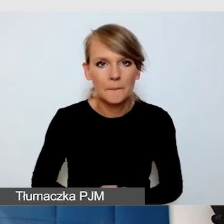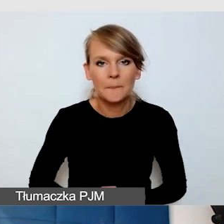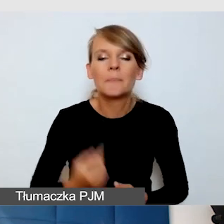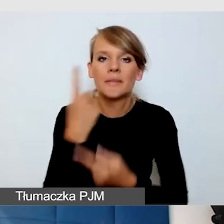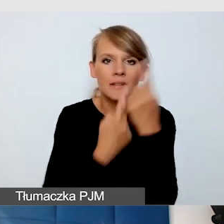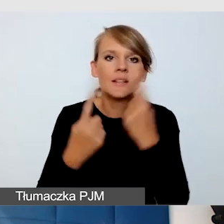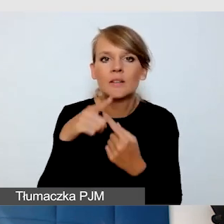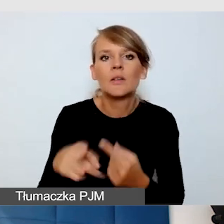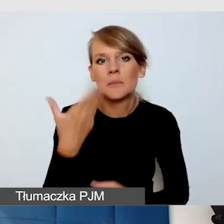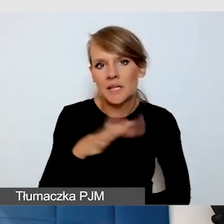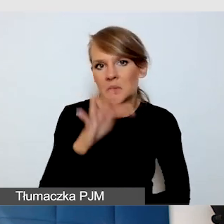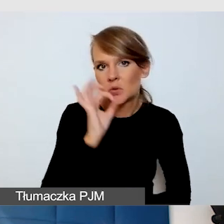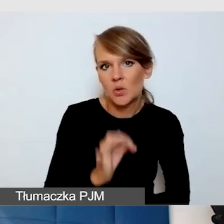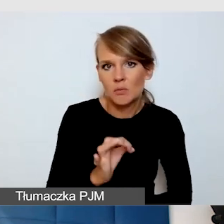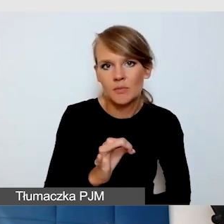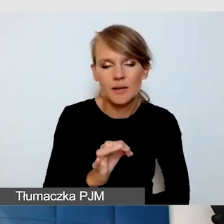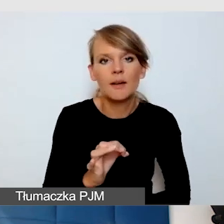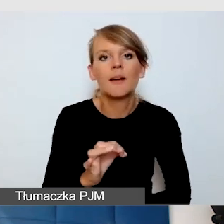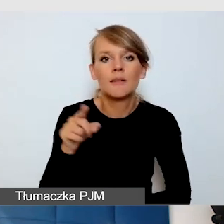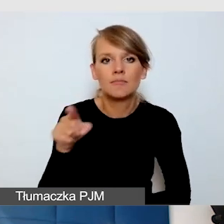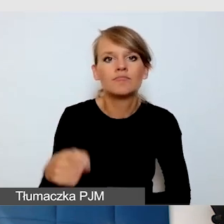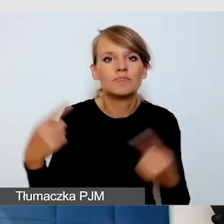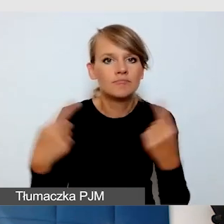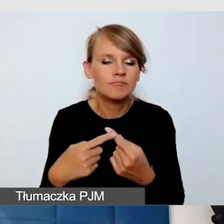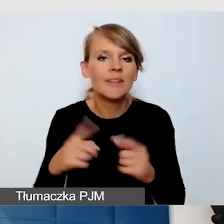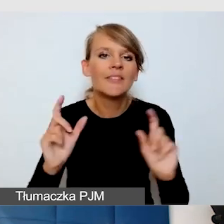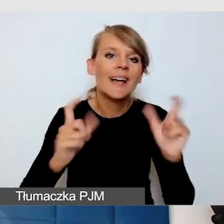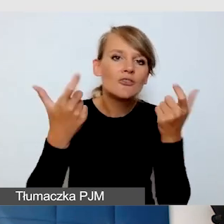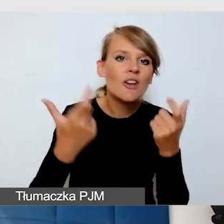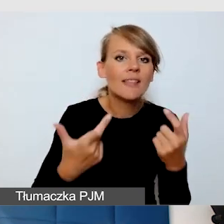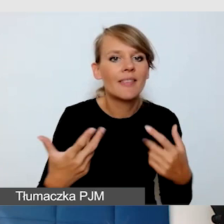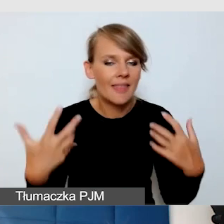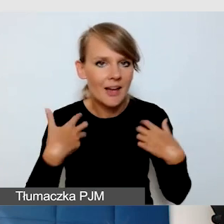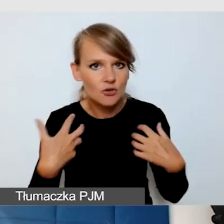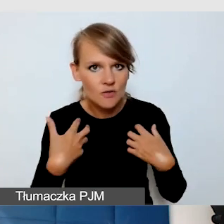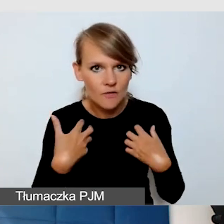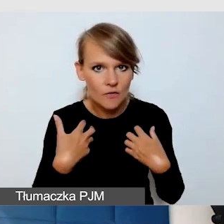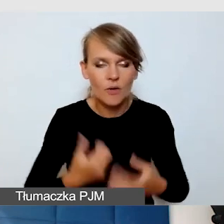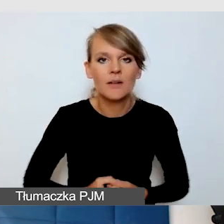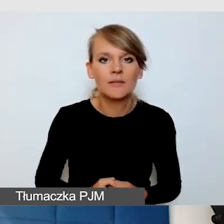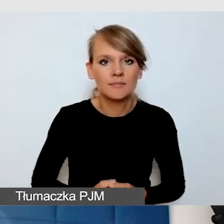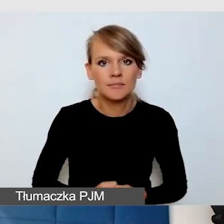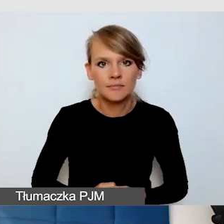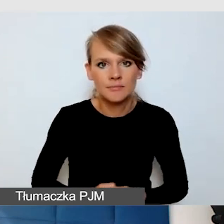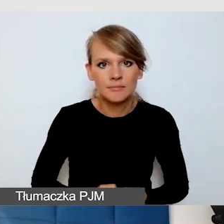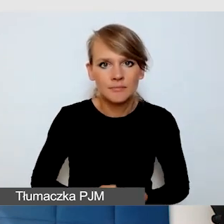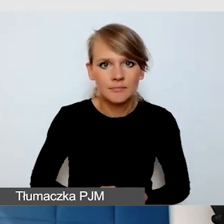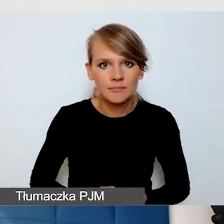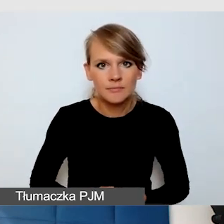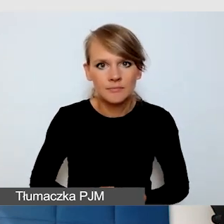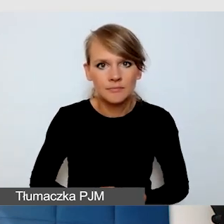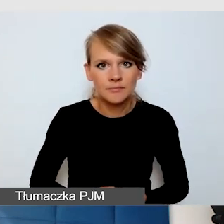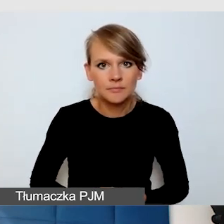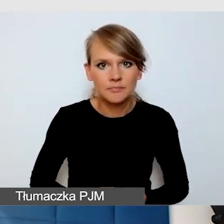pod kątem wydarzeń realizowanych na żywo, pod katem możliwości.